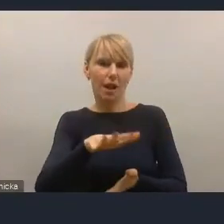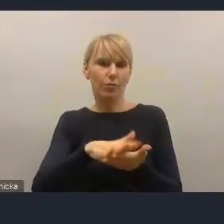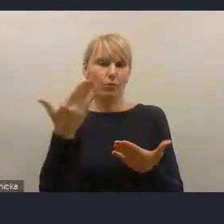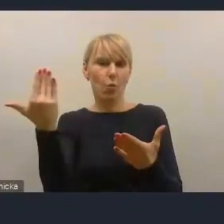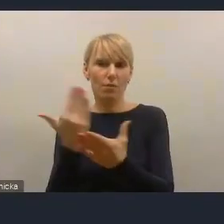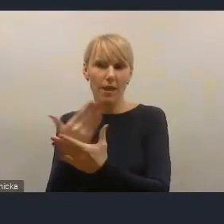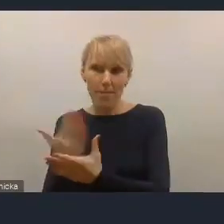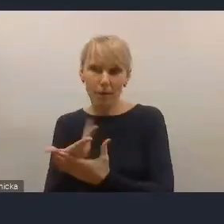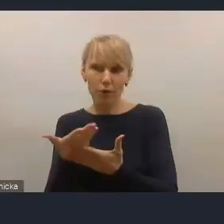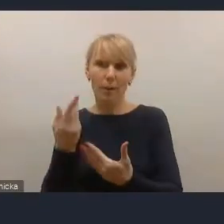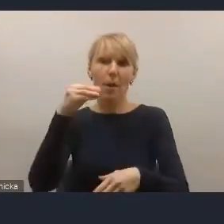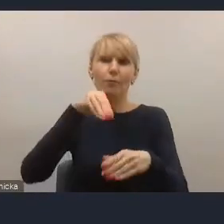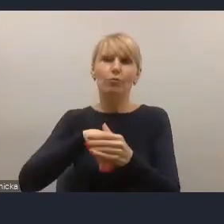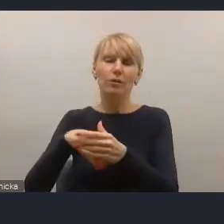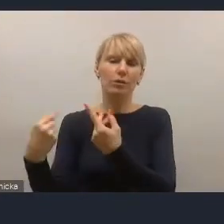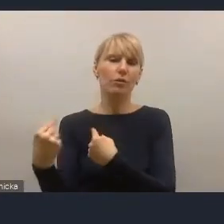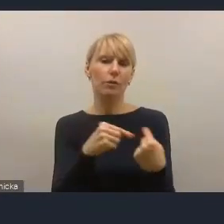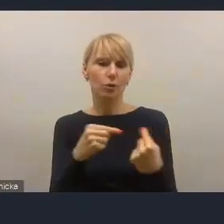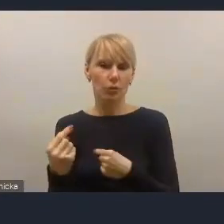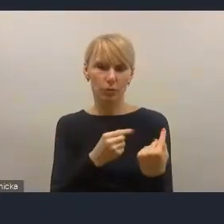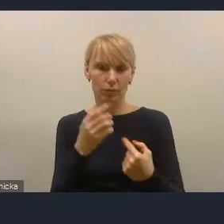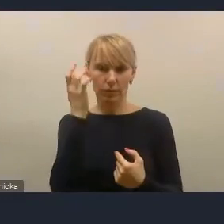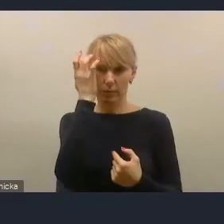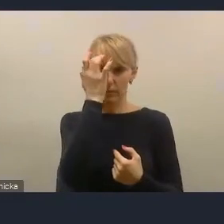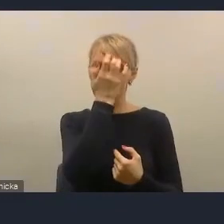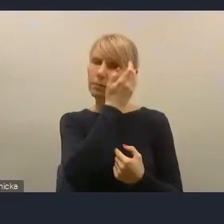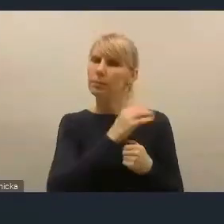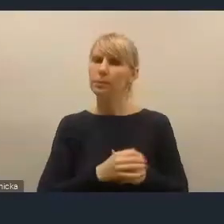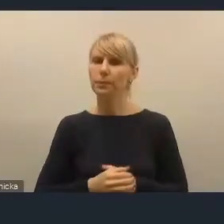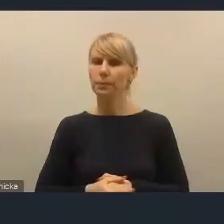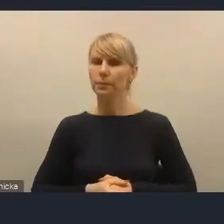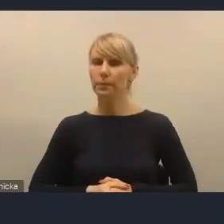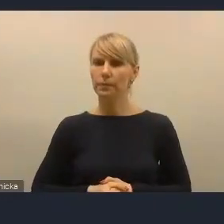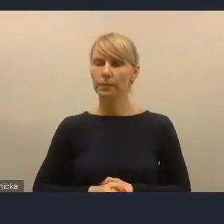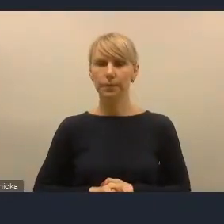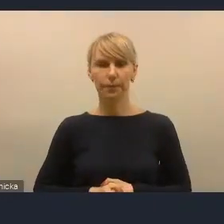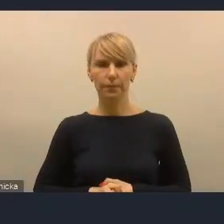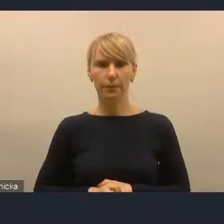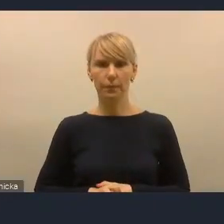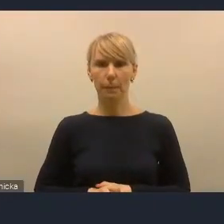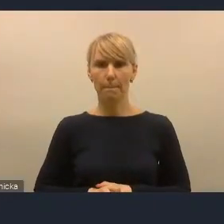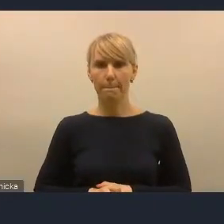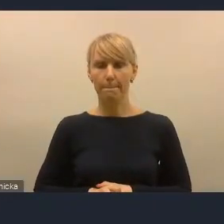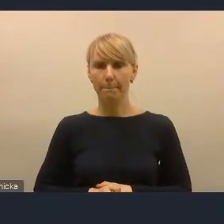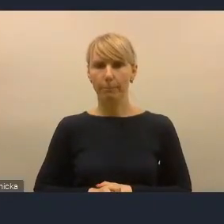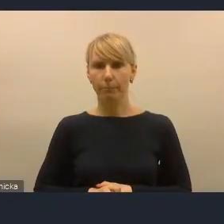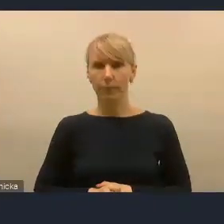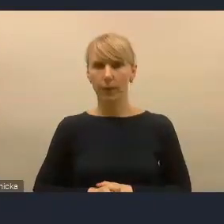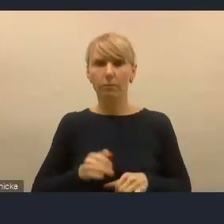Jestem sceptyczny, bo wiem, że istnieją mechanizmy. I teraz jeżeli istnieją a nie są wykorzystywane,